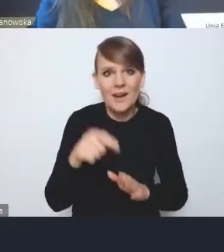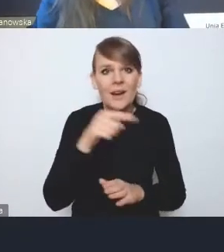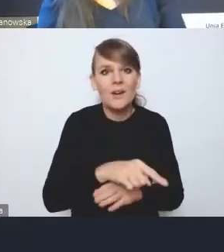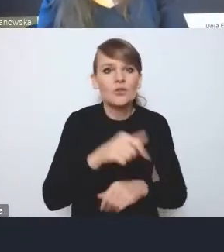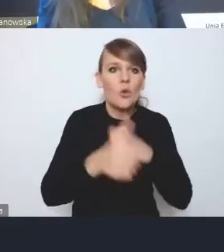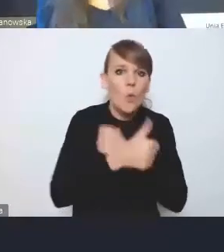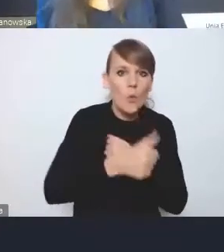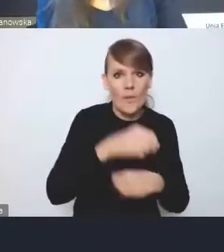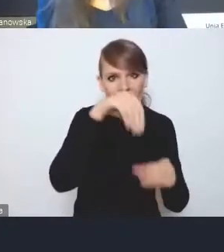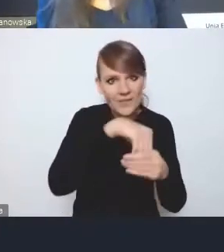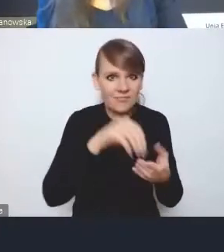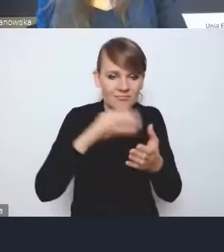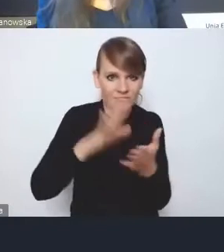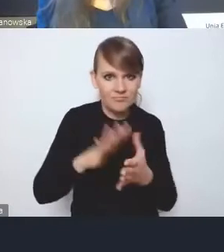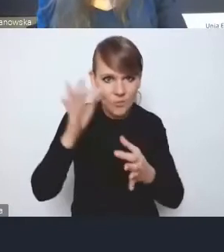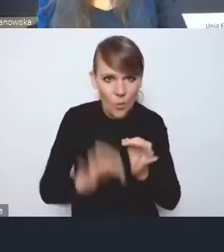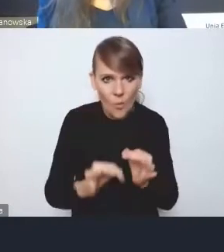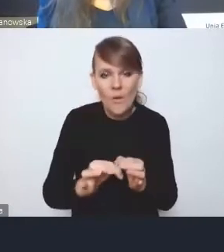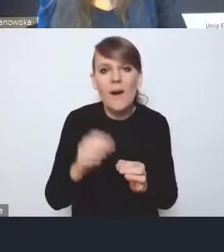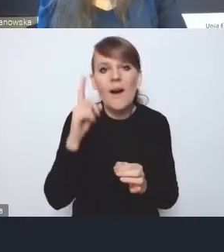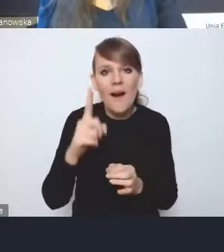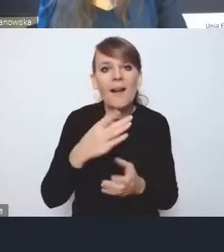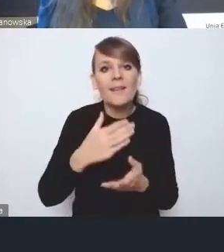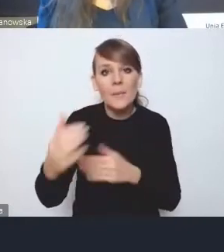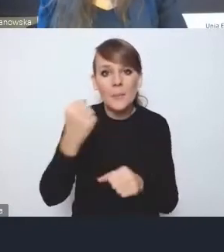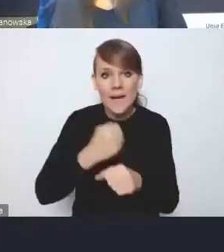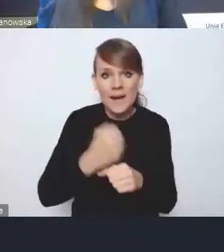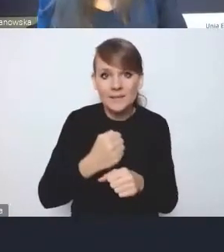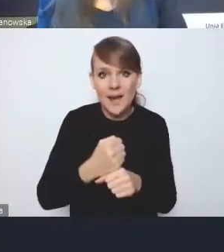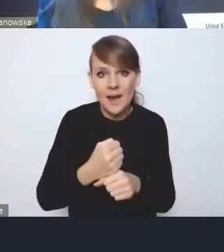ale na poziomie prac roboczych, że te wszystkie wyzwania